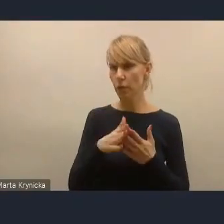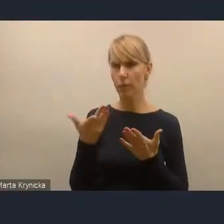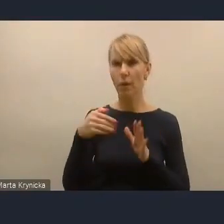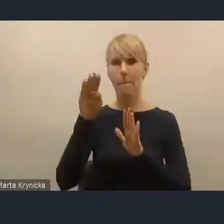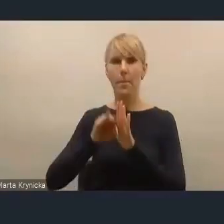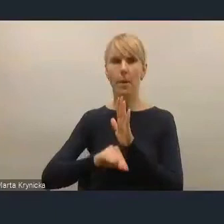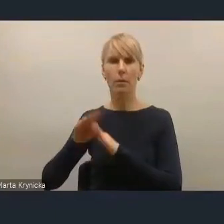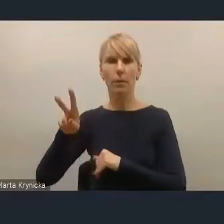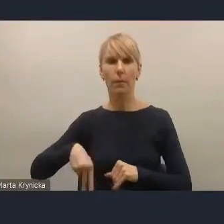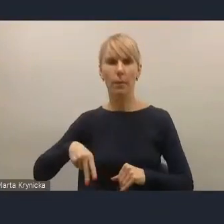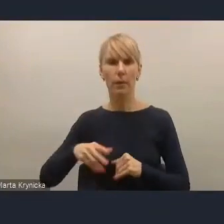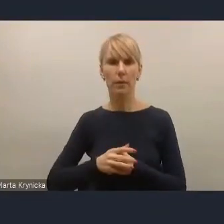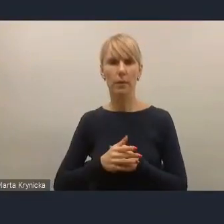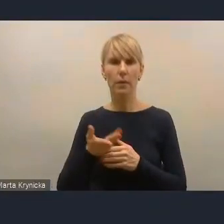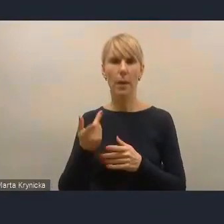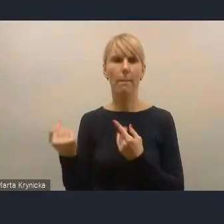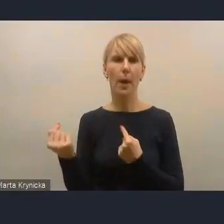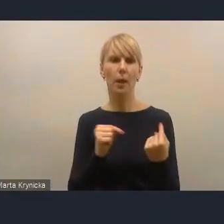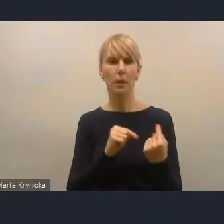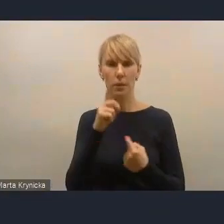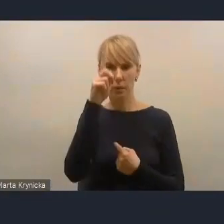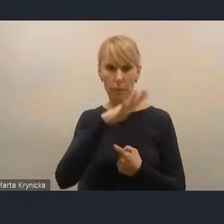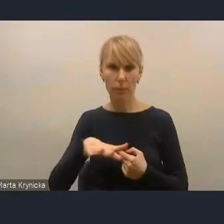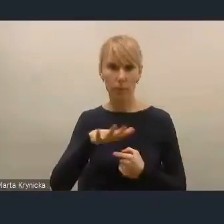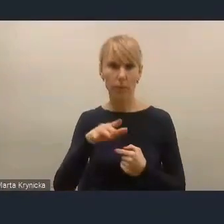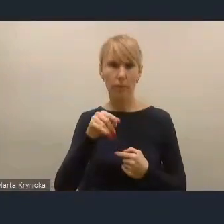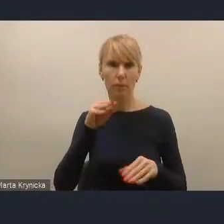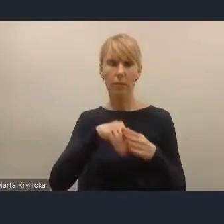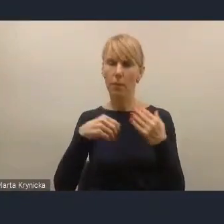akurat aspekt partycypacji społecznej jest tym aspektem bardzo silnym,